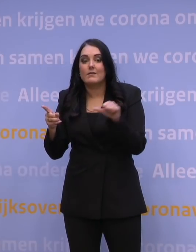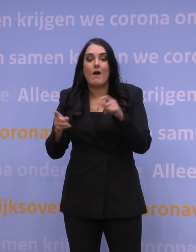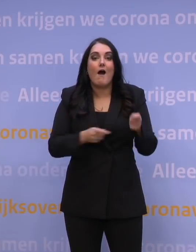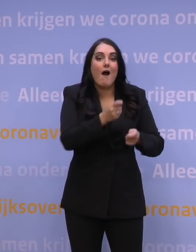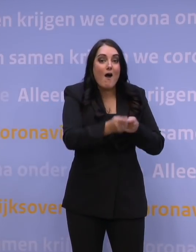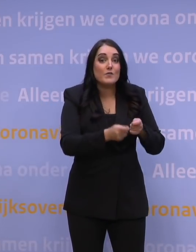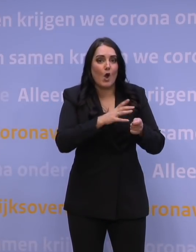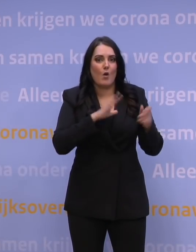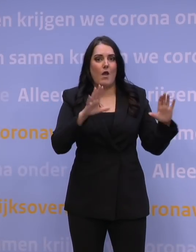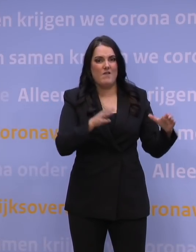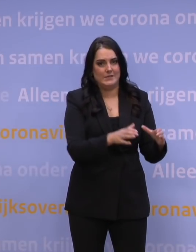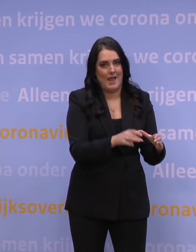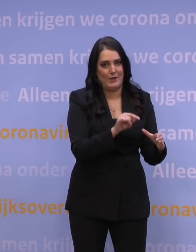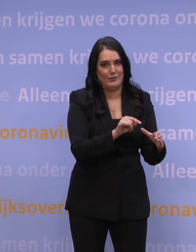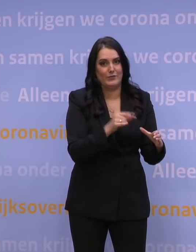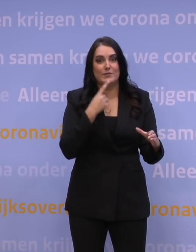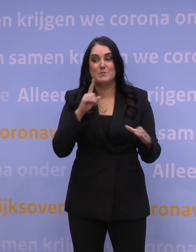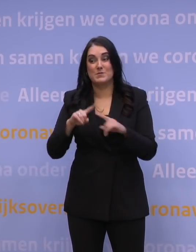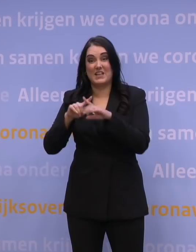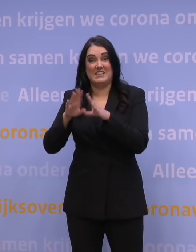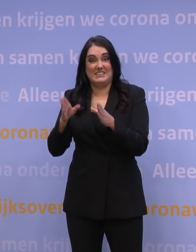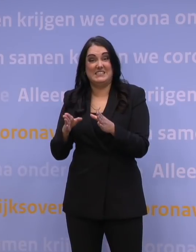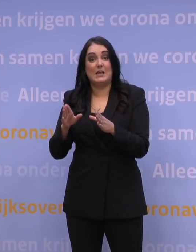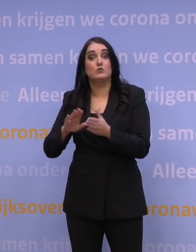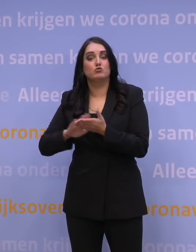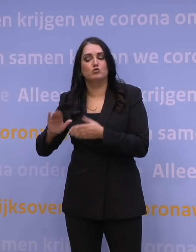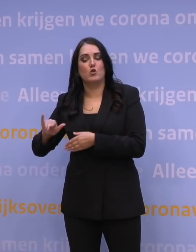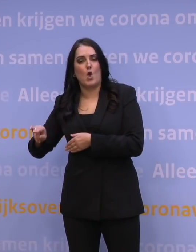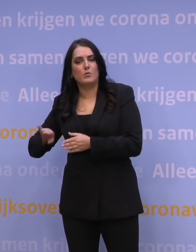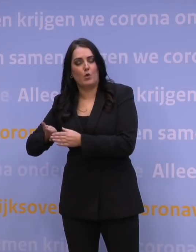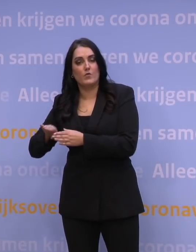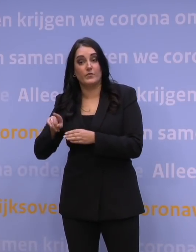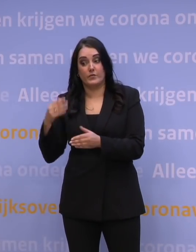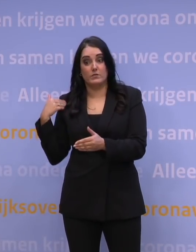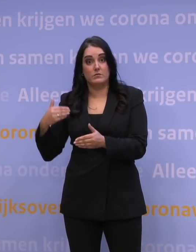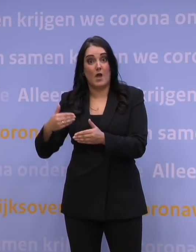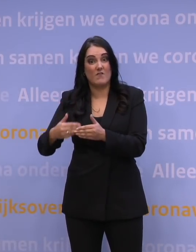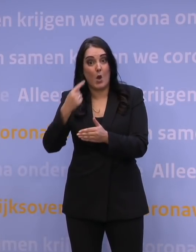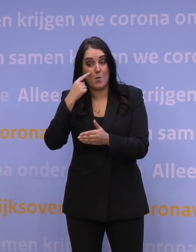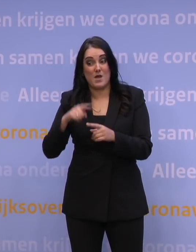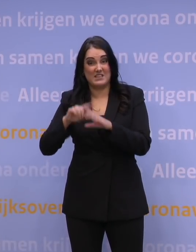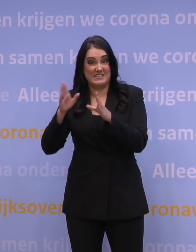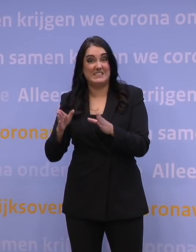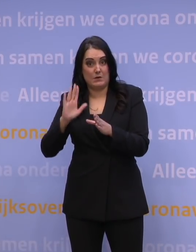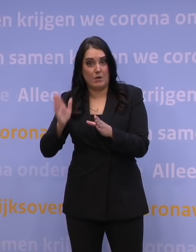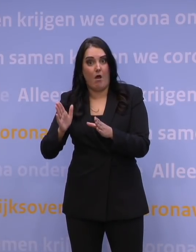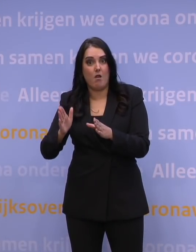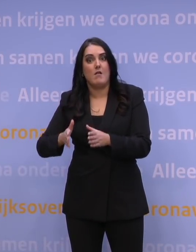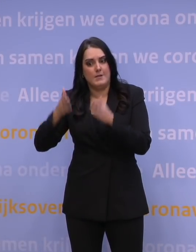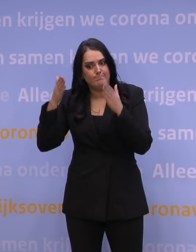Eigenlijk alle ziekenhuizen zijn, ook zonder die omikronvariant, in de afgelopen maanden, eigenlijk met volle aandacht bezig geweest met die covidpatiënten.